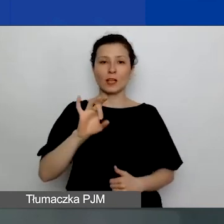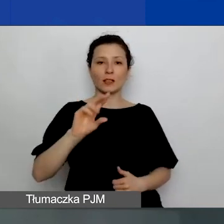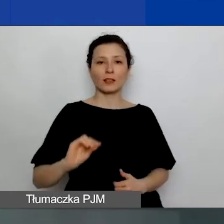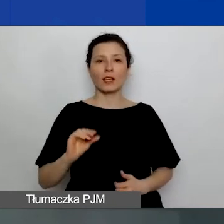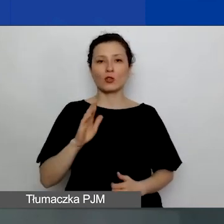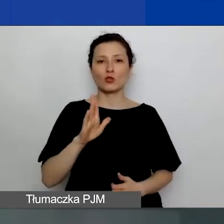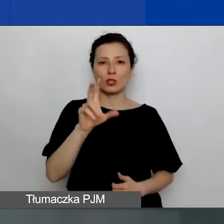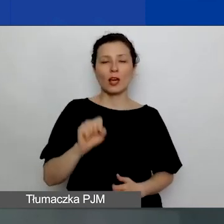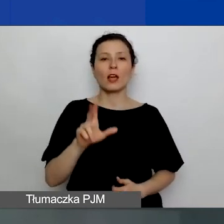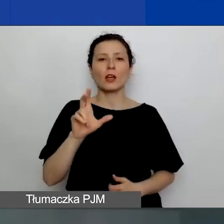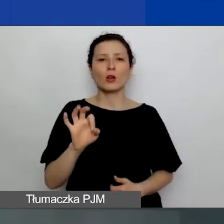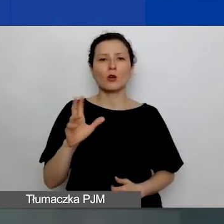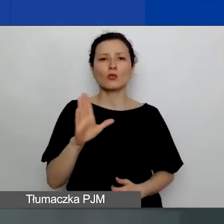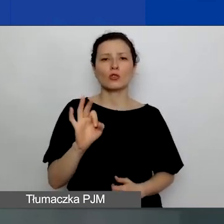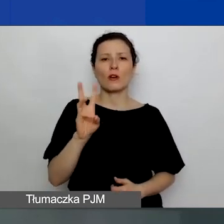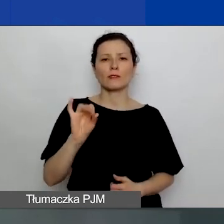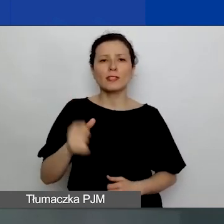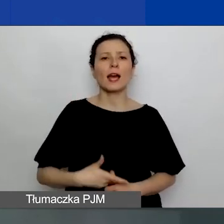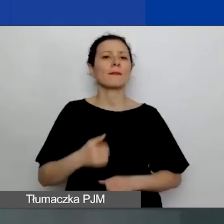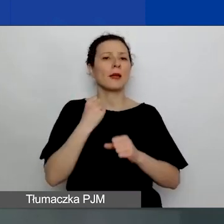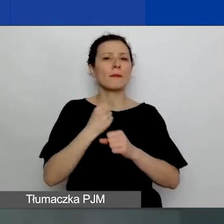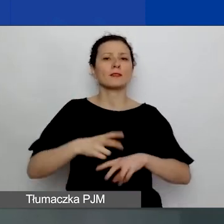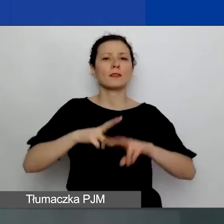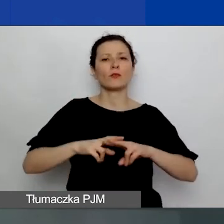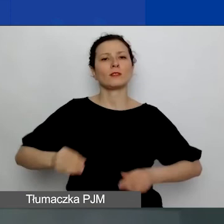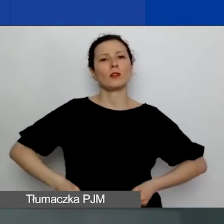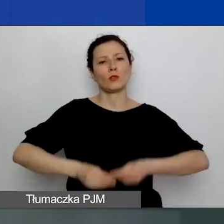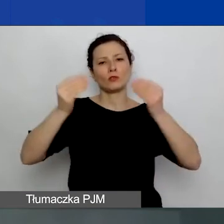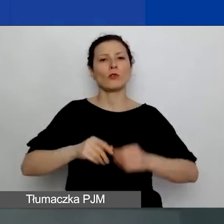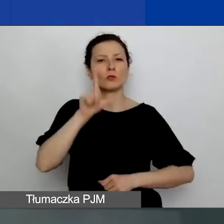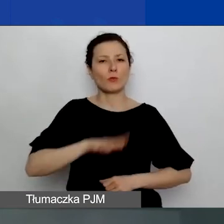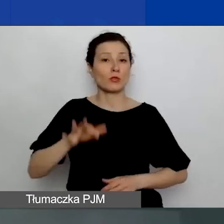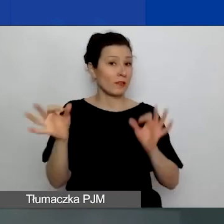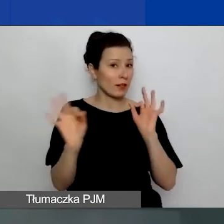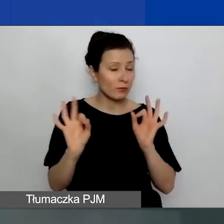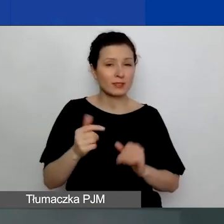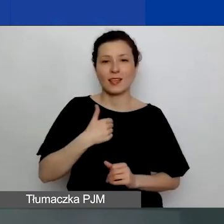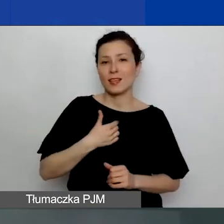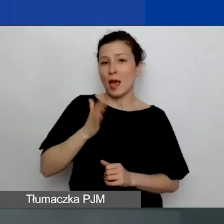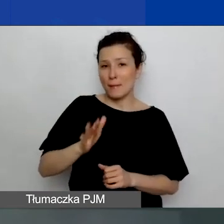Pracuję w Fundacji Rozwoju Społeczeństwa Informacyjnego i będę to spotkanie dla państwa prowadzić.